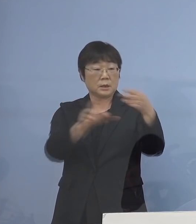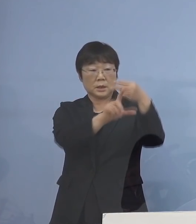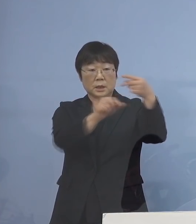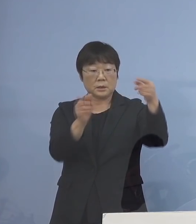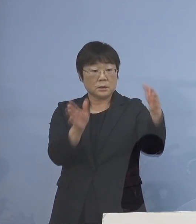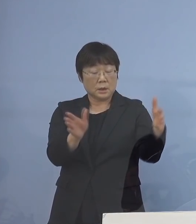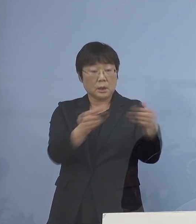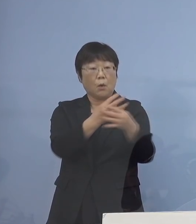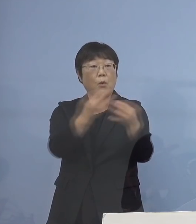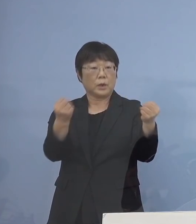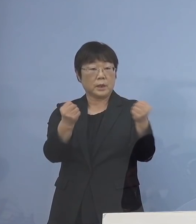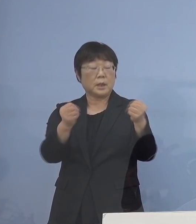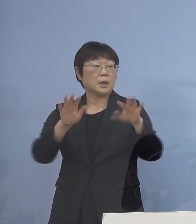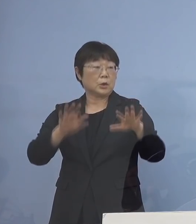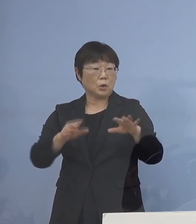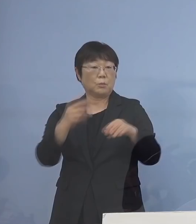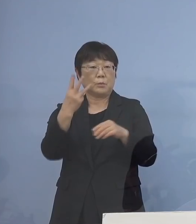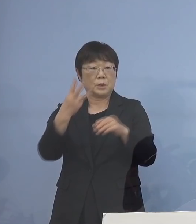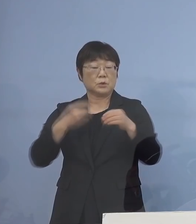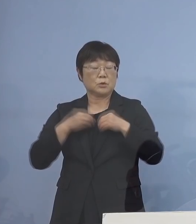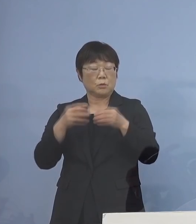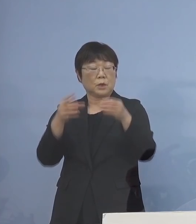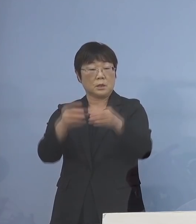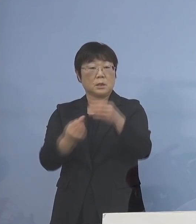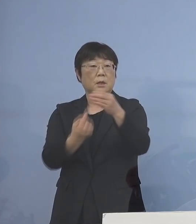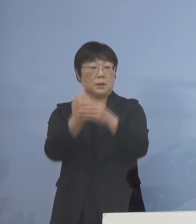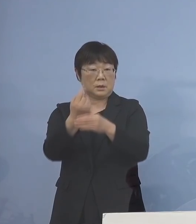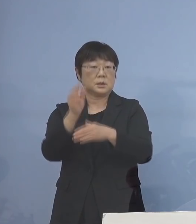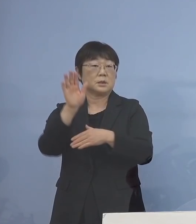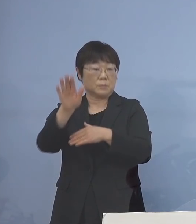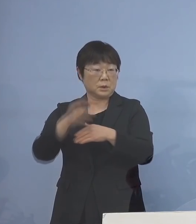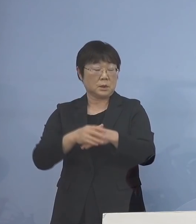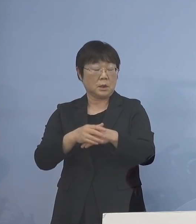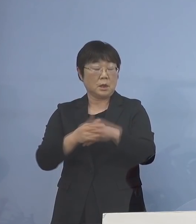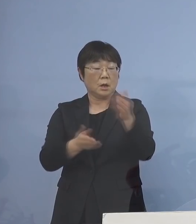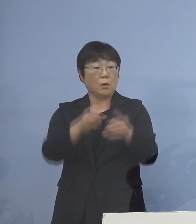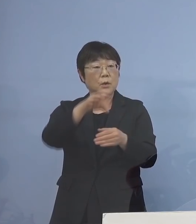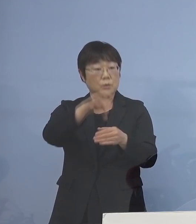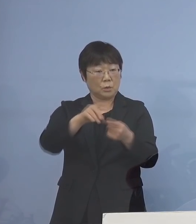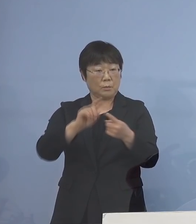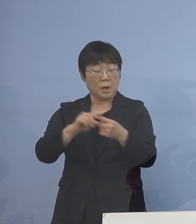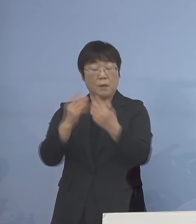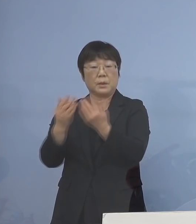今日も3つ出ている、ということで 保育の場、それから学びの場